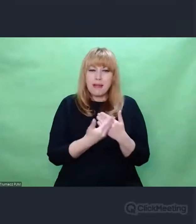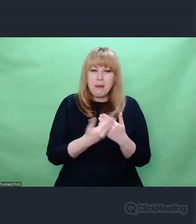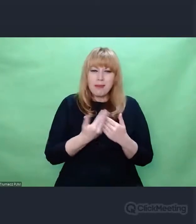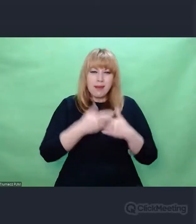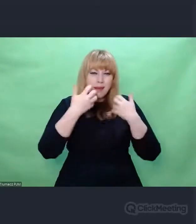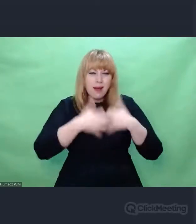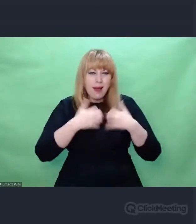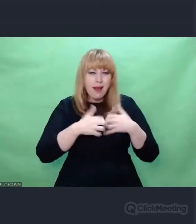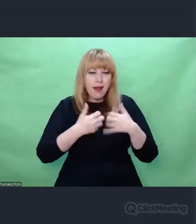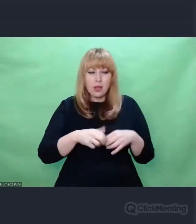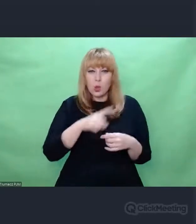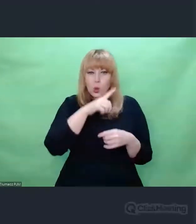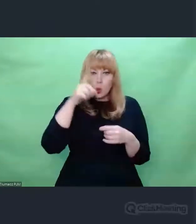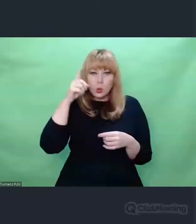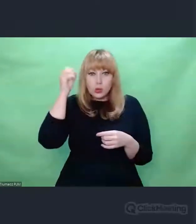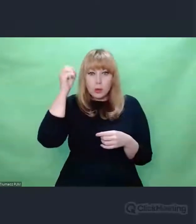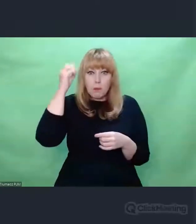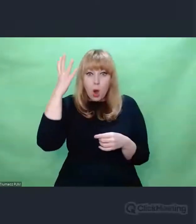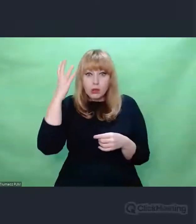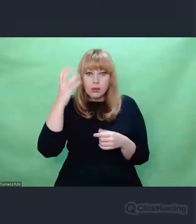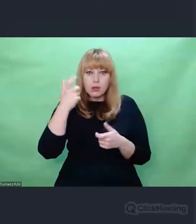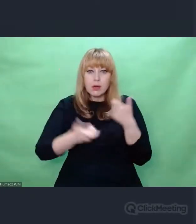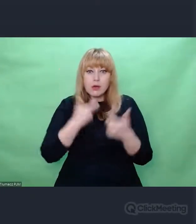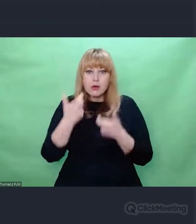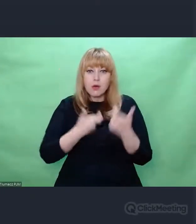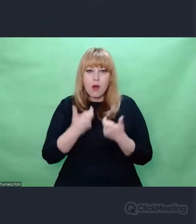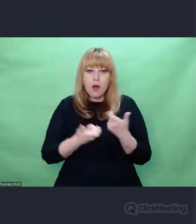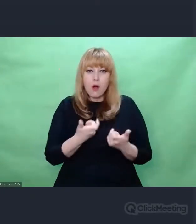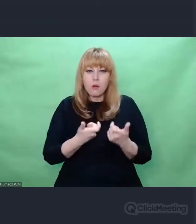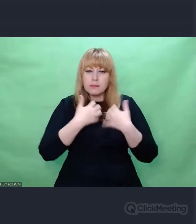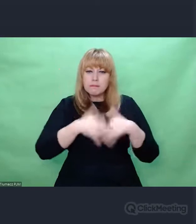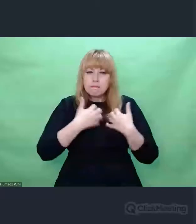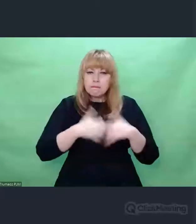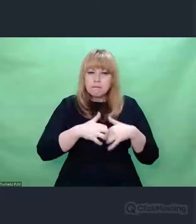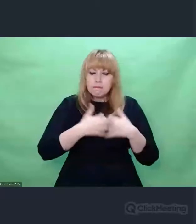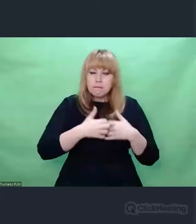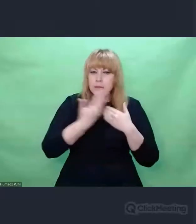którego celem było - jak Hitler mówił - zmiana świata na lepsze